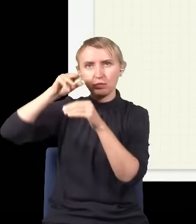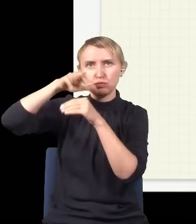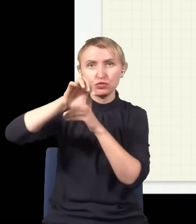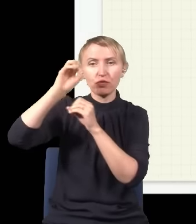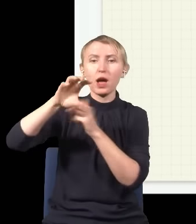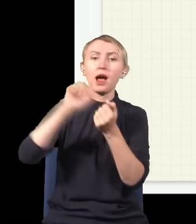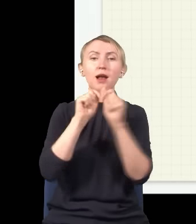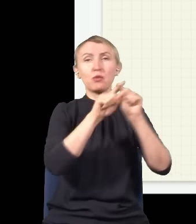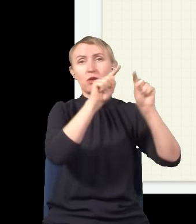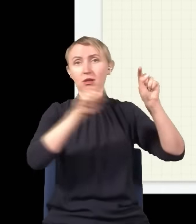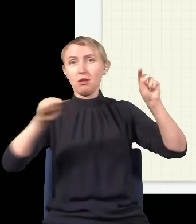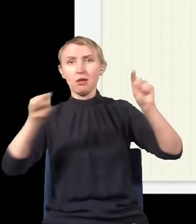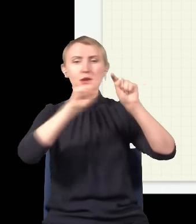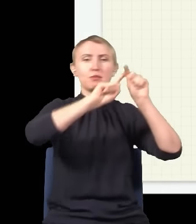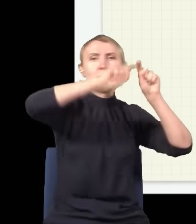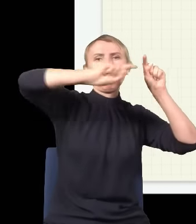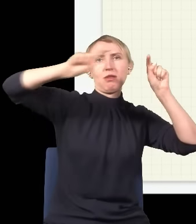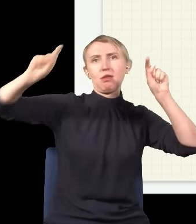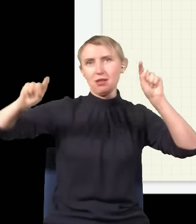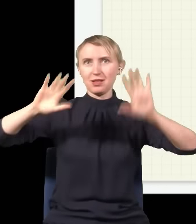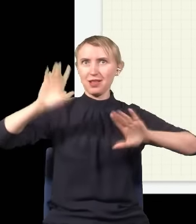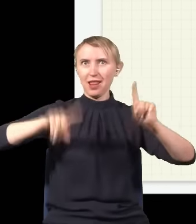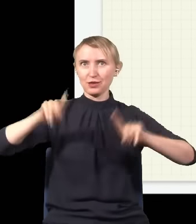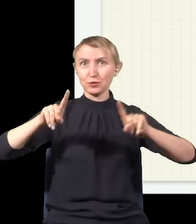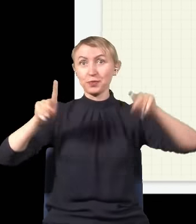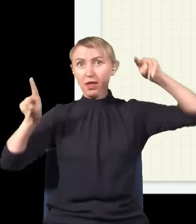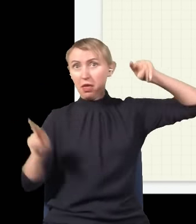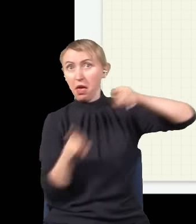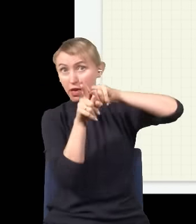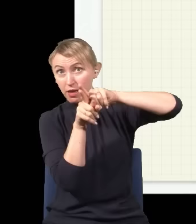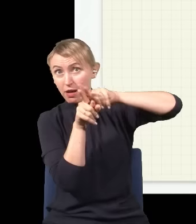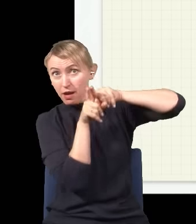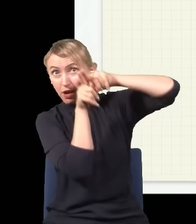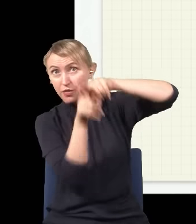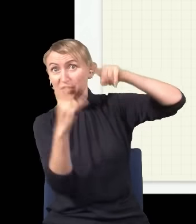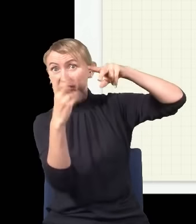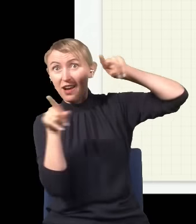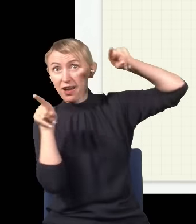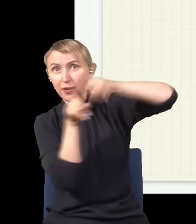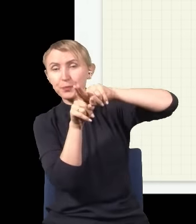albo taką drogą. I jak dwie fale się na siebie nakładają, to mają to do siebie, że jak górka trafi na górkę,